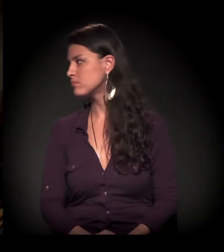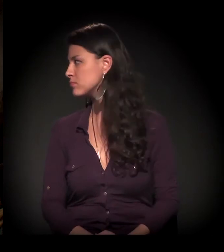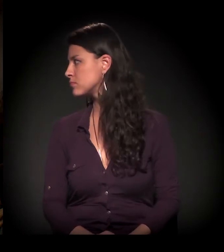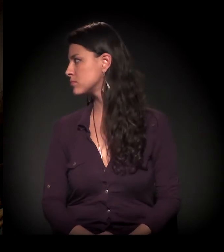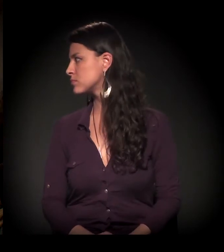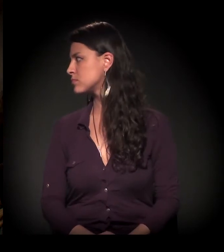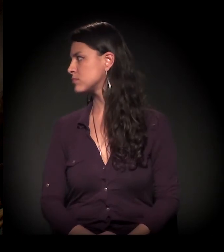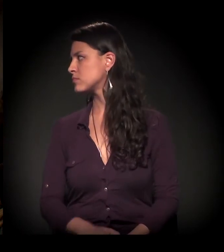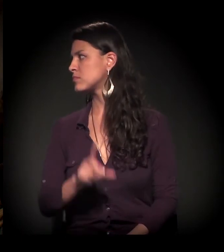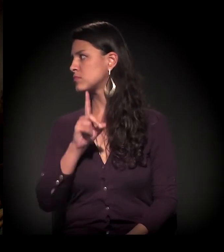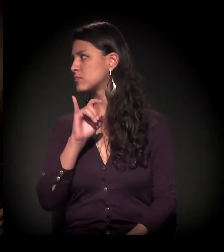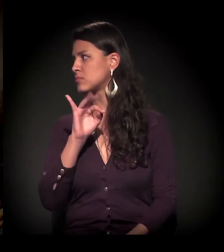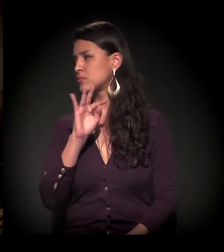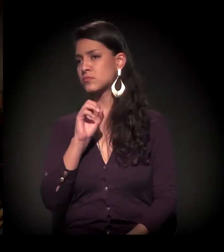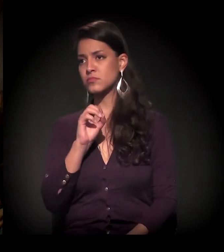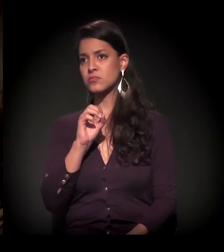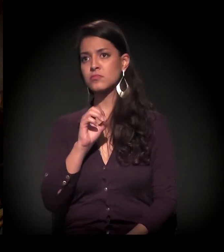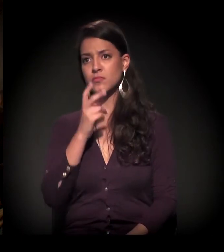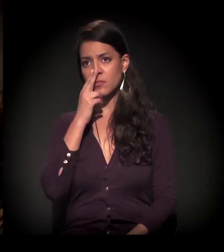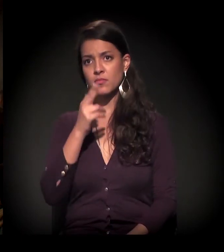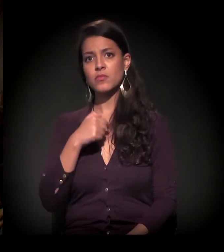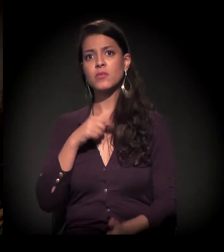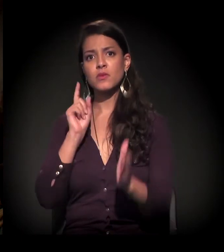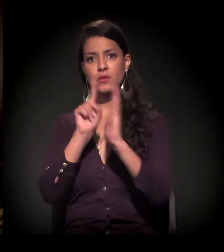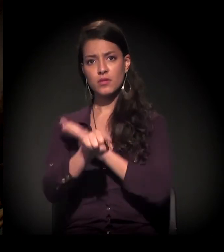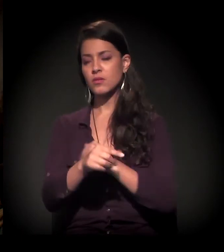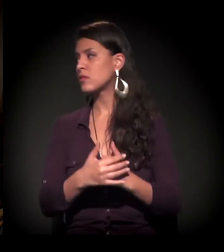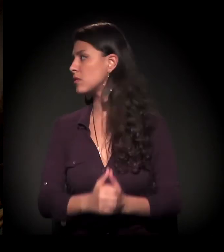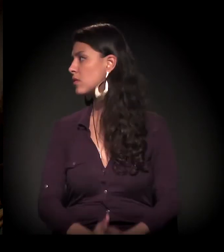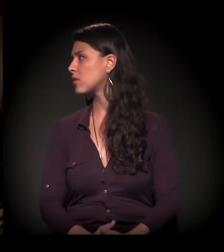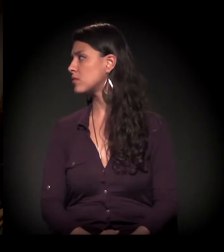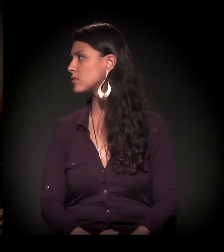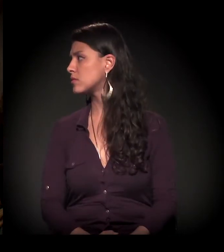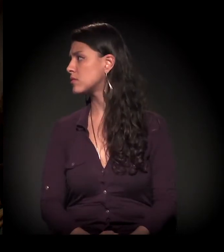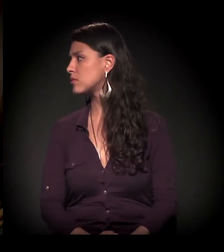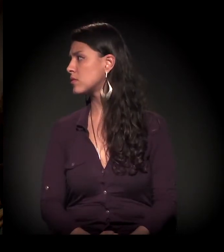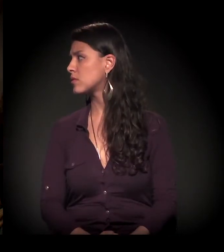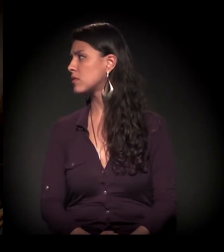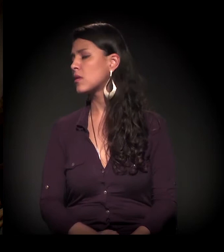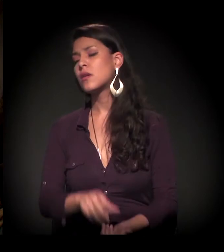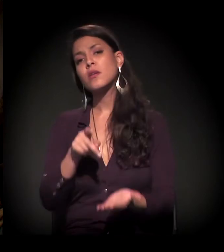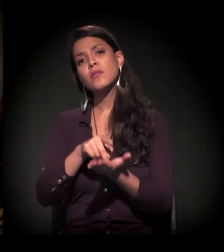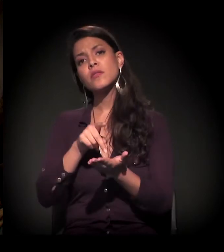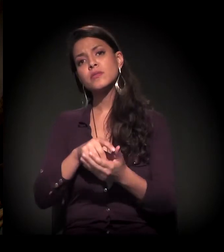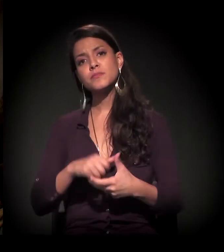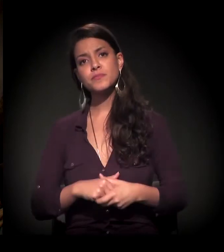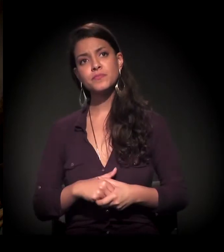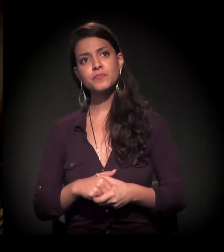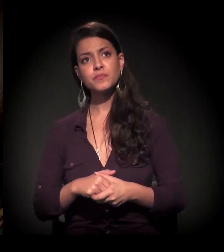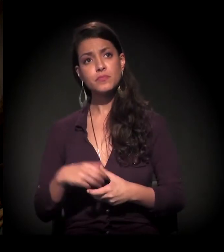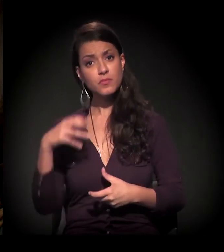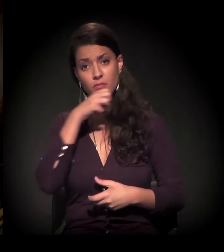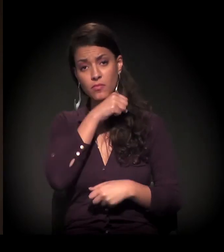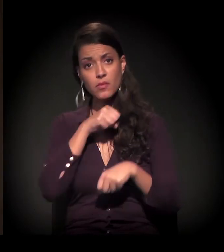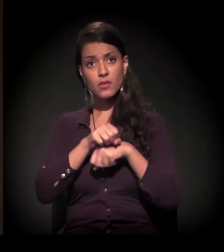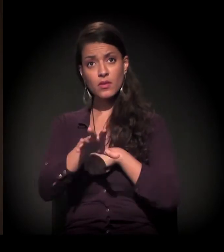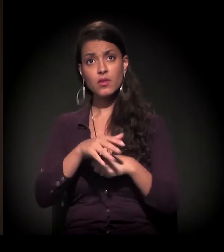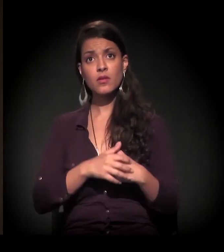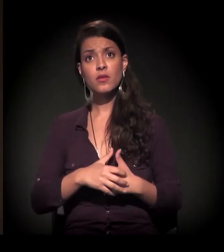Acho que foi um pouco mais direcionada a você essa segunda e a primeira também. Na verdade, acho que...